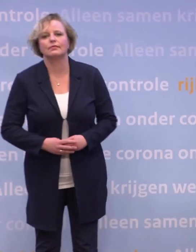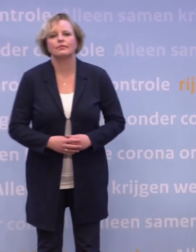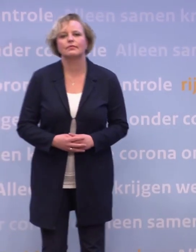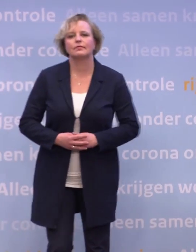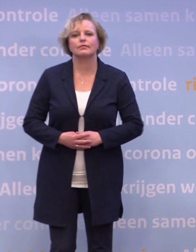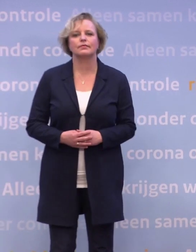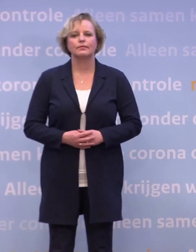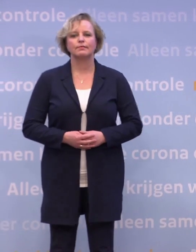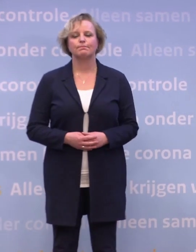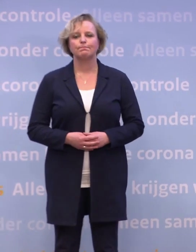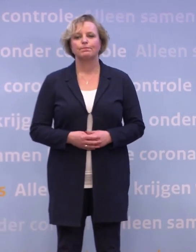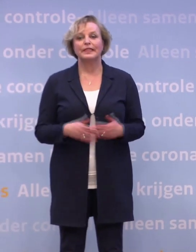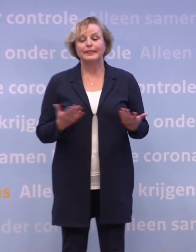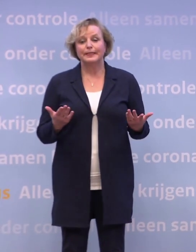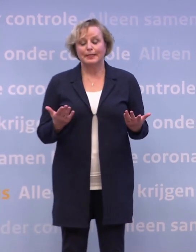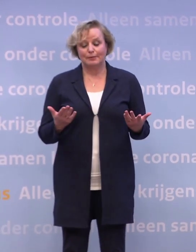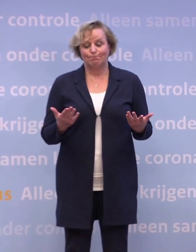We zijn er nog lang niet.